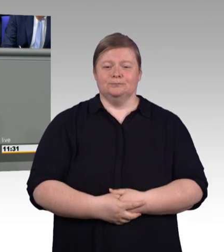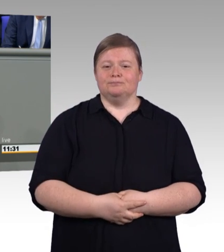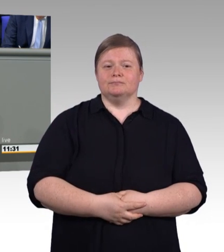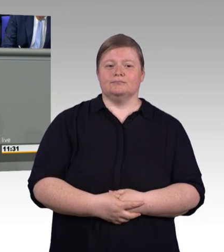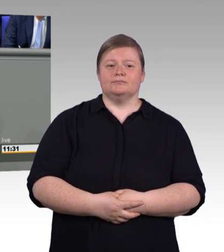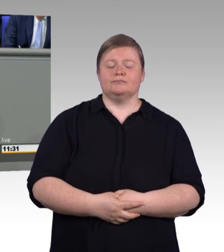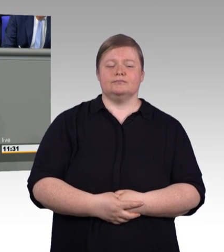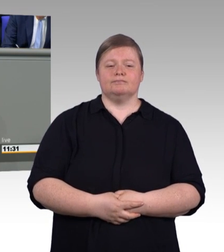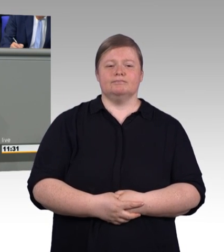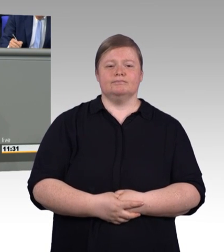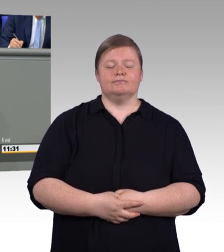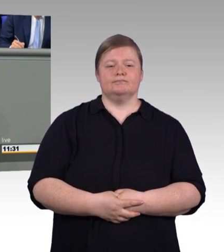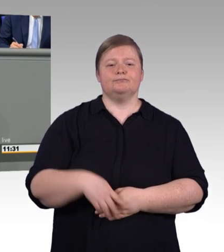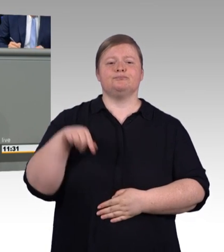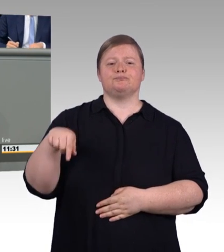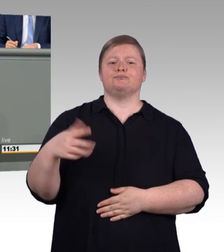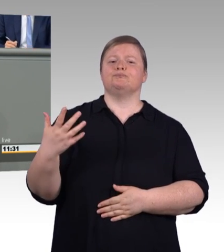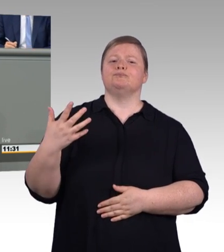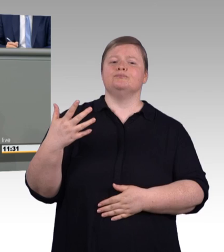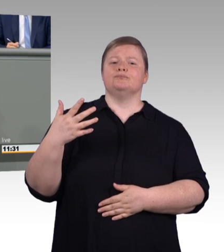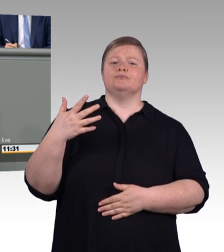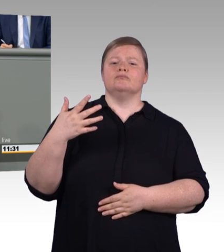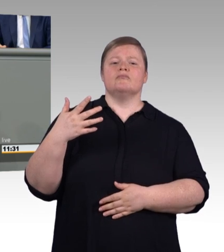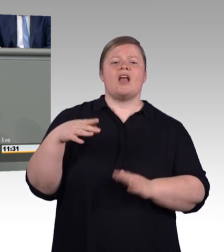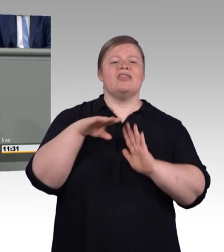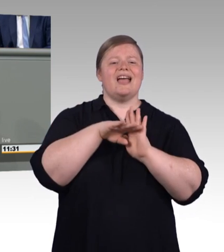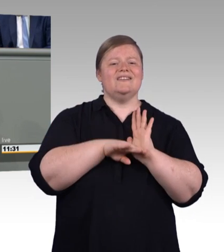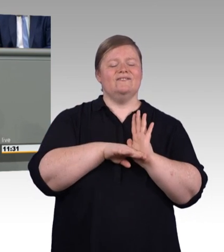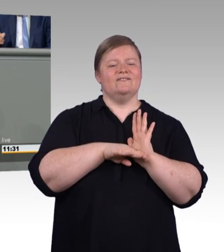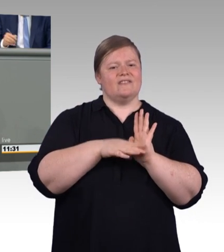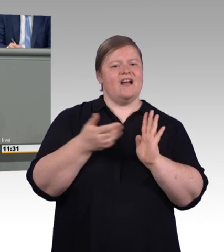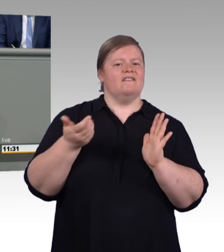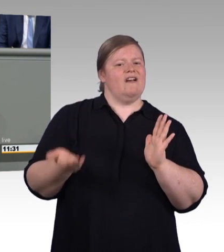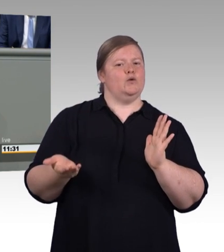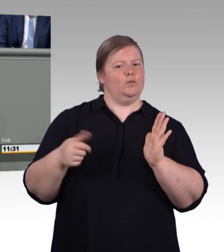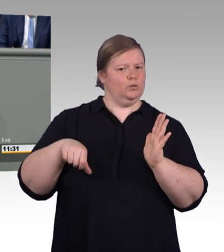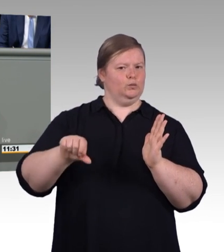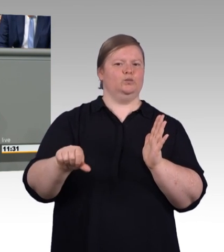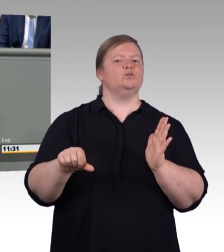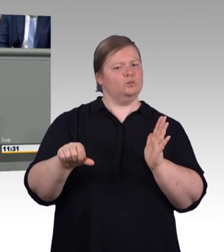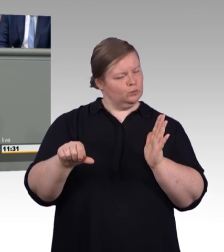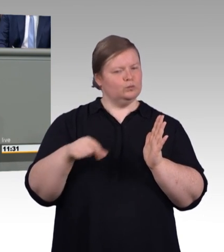da greift dann die neue Haltelinie. Aber wie immer und überall gilt auch hier: